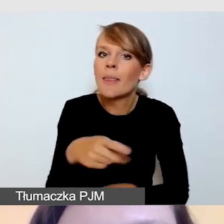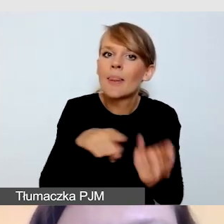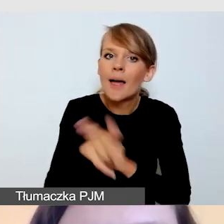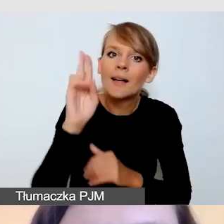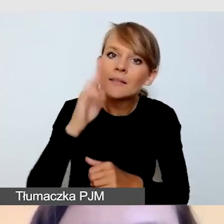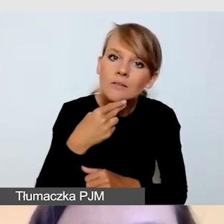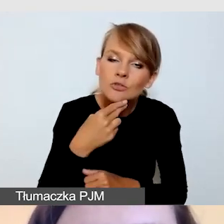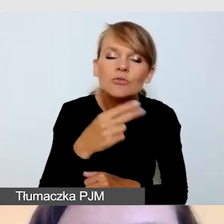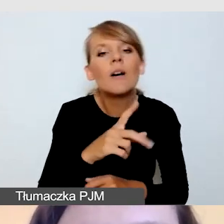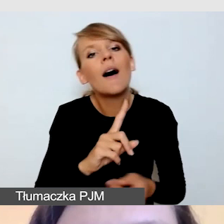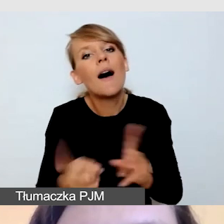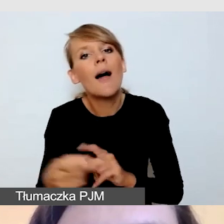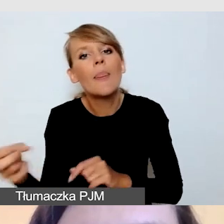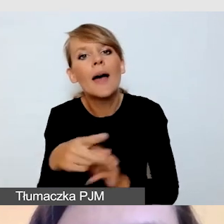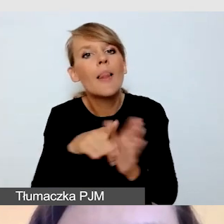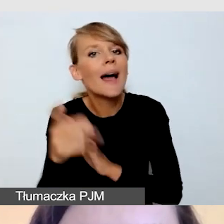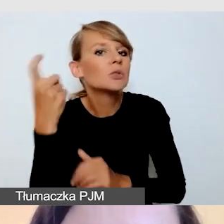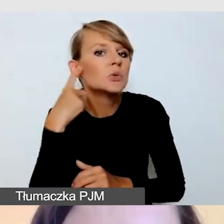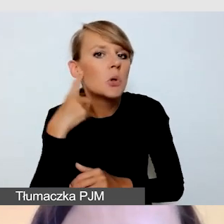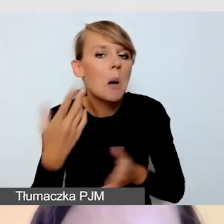Jak myślicie? Czekam na waszą odpowiedź na czacie.